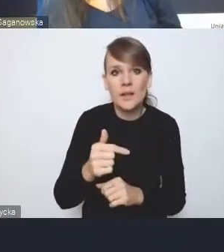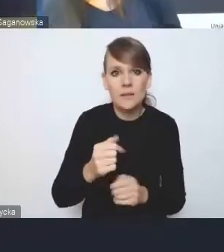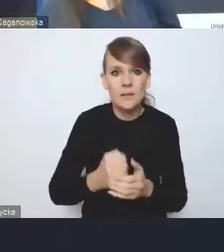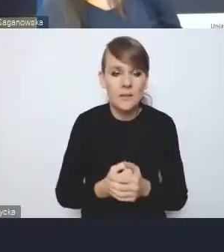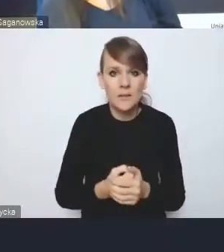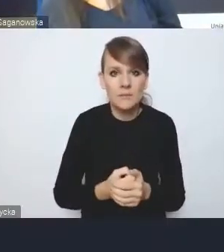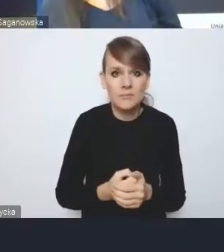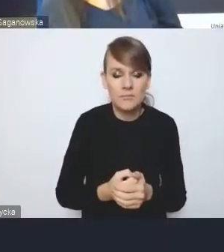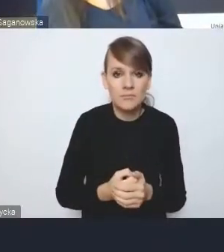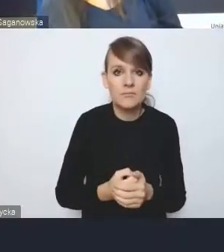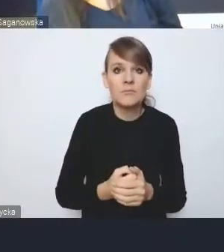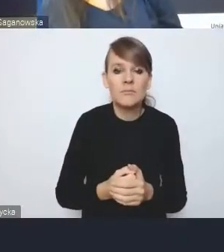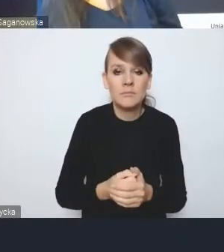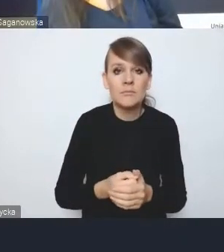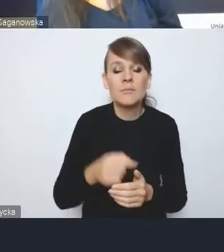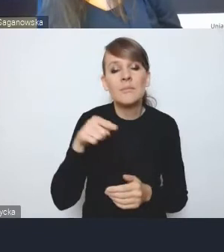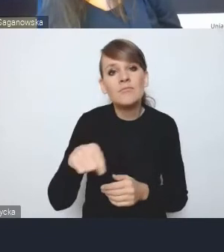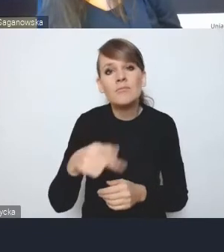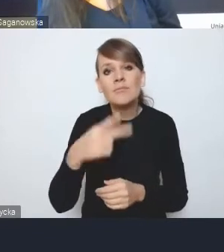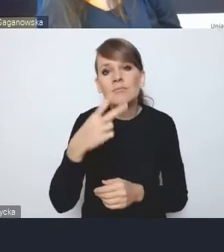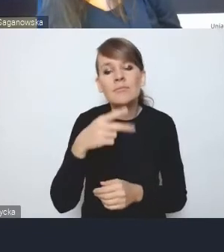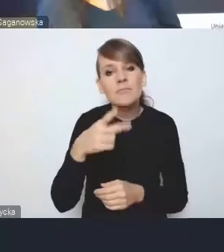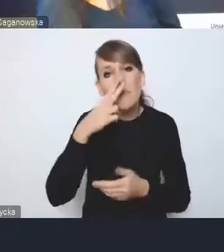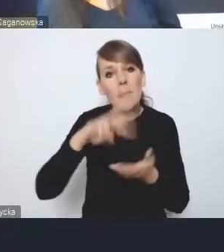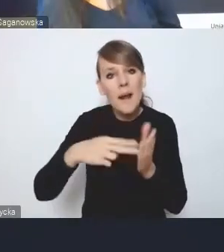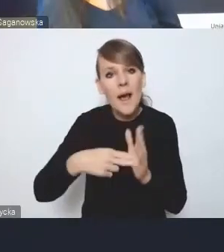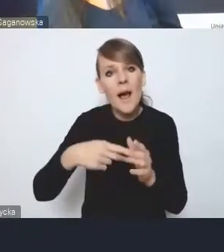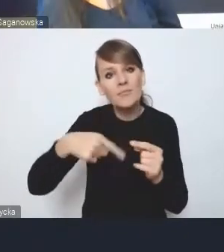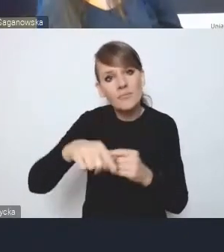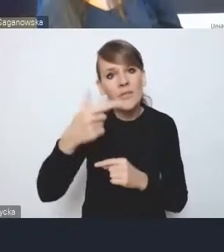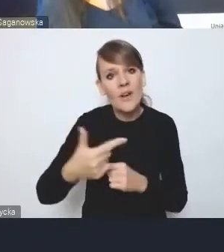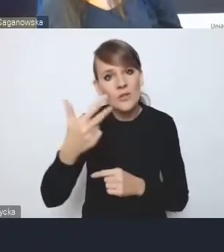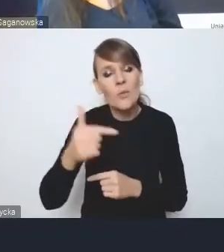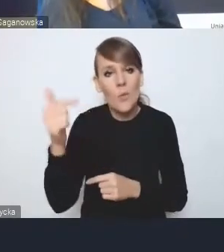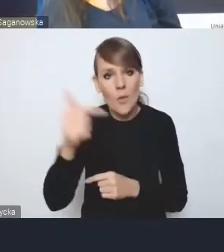co jest planowane na najbliższe 2-3 lata być przyjęty łącznie z Krajową Polityką Miejską, bo w tej chwili